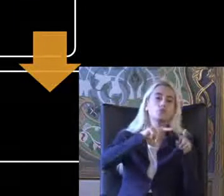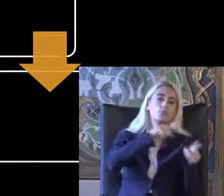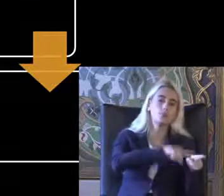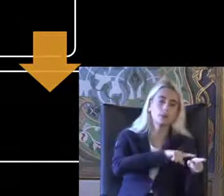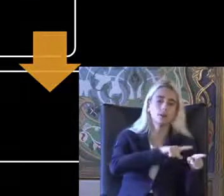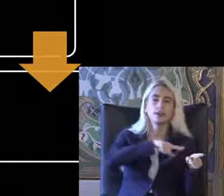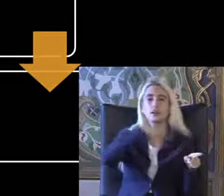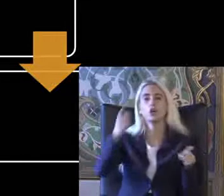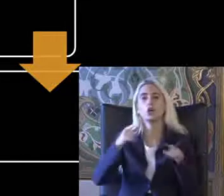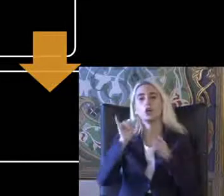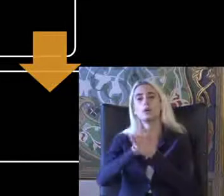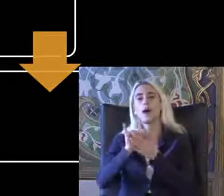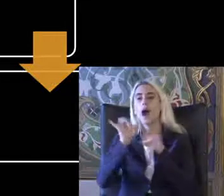Ama en sonunda YouTube'a koyduğumuz